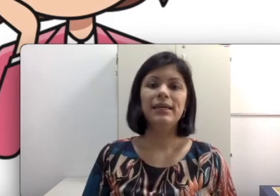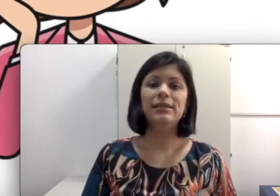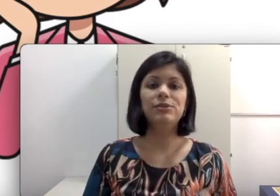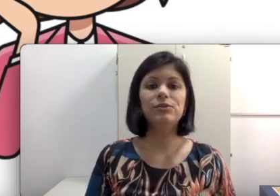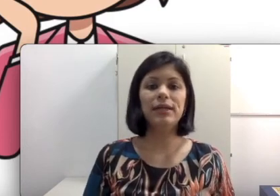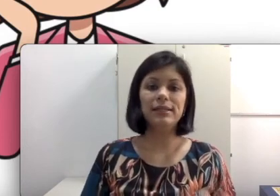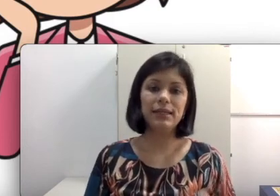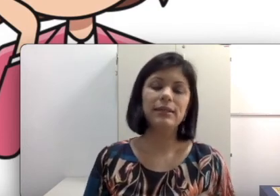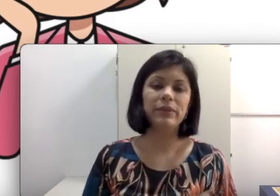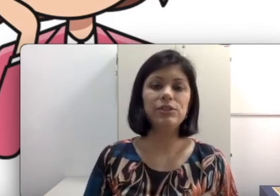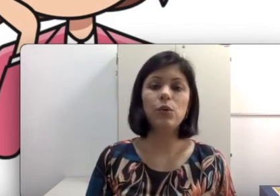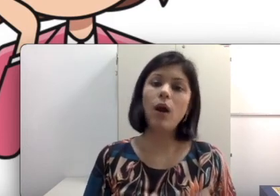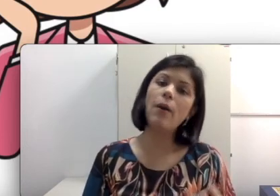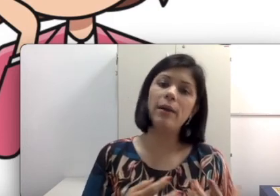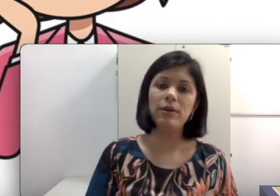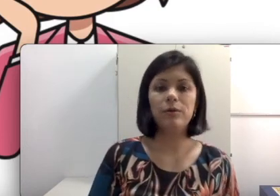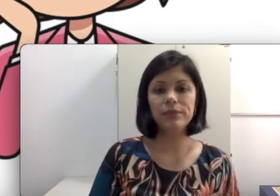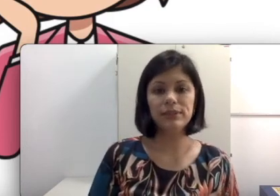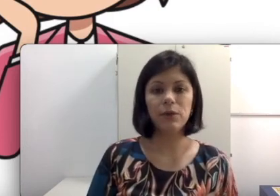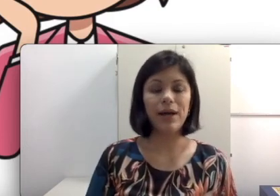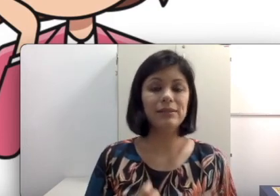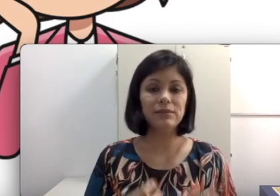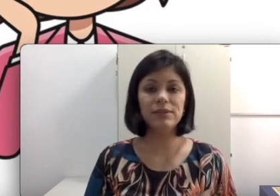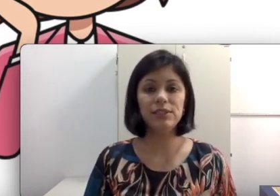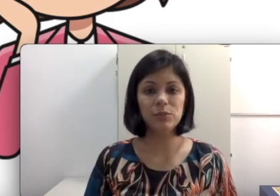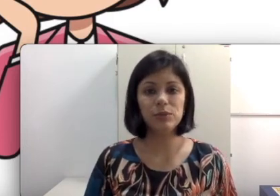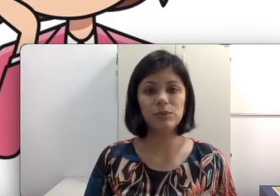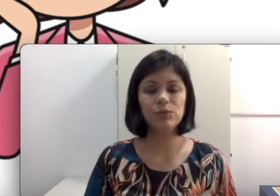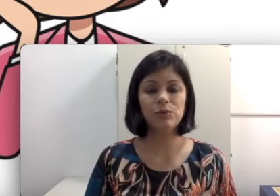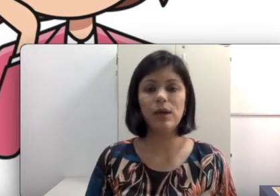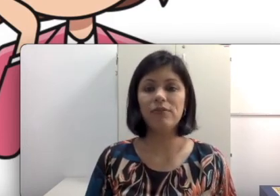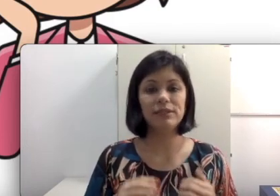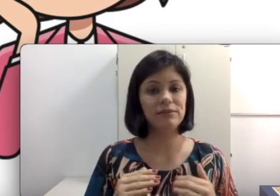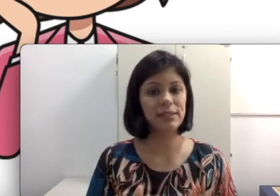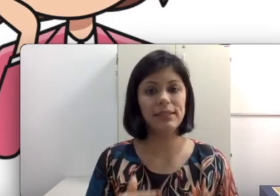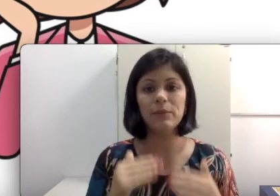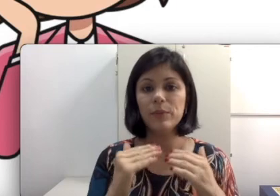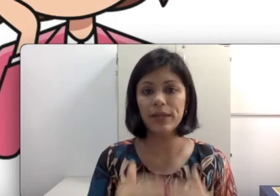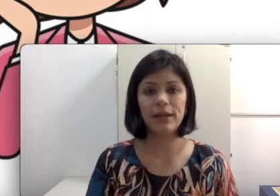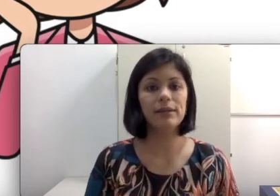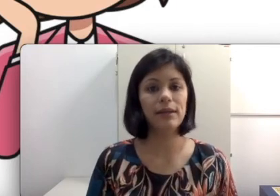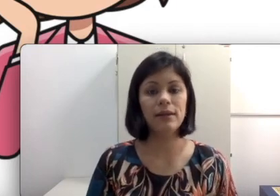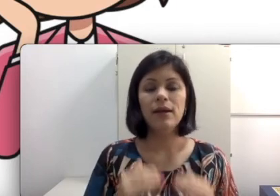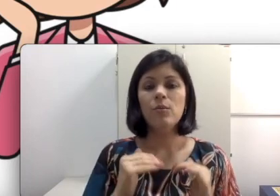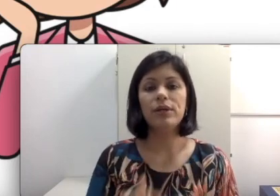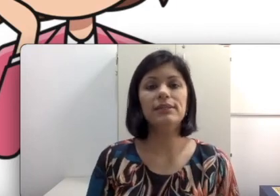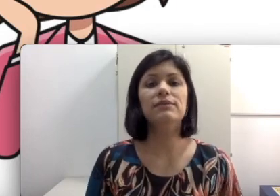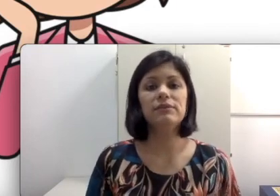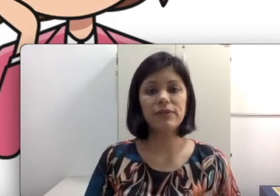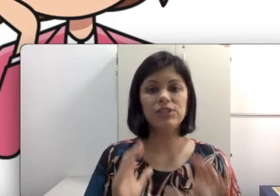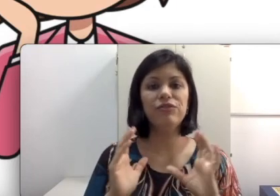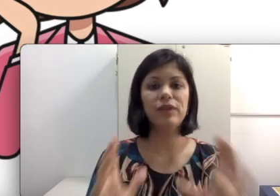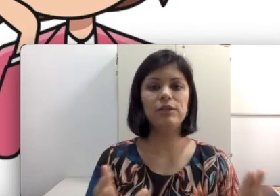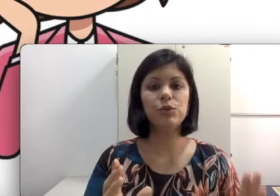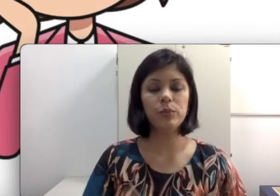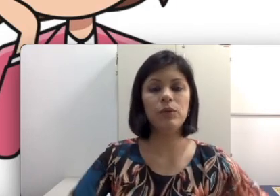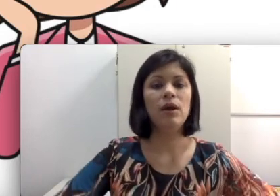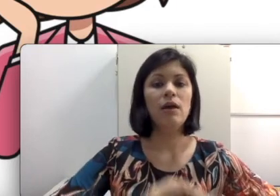e discuta exatamente qual é a melhor posição. Às vezes você disse para um aluno surdo “você vai sentar na primeira carteira porque assim você vai ficar de frente comigo, vou